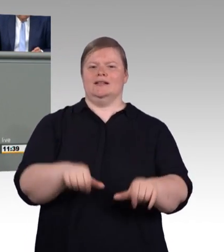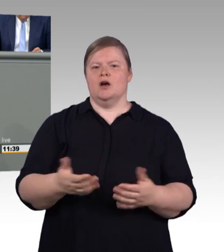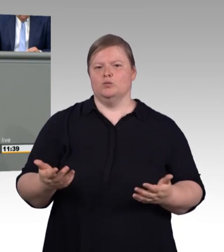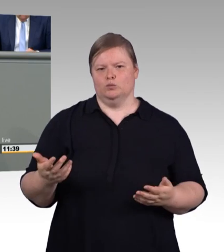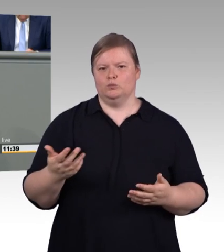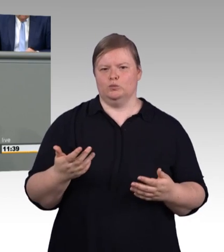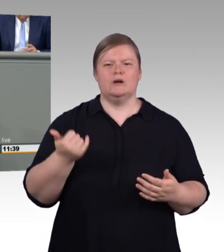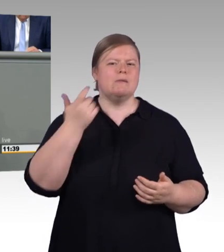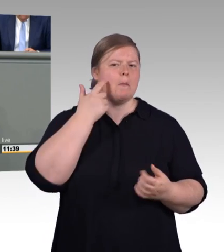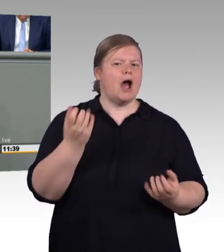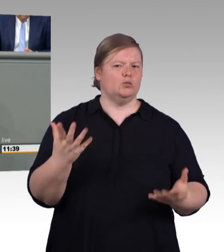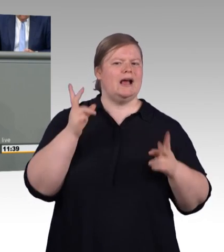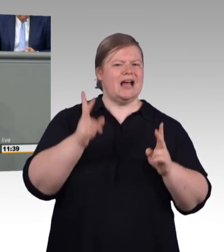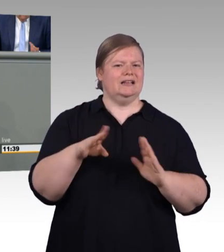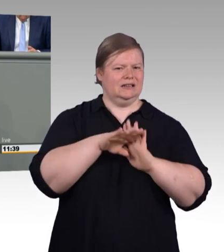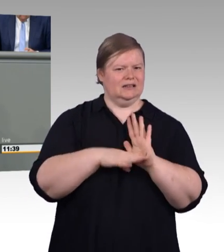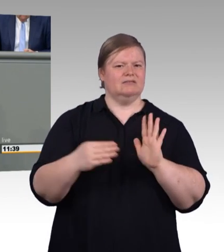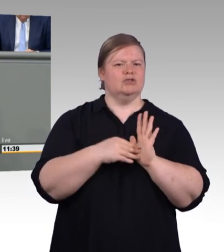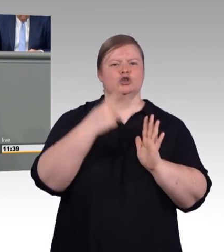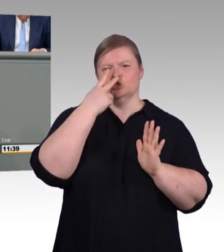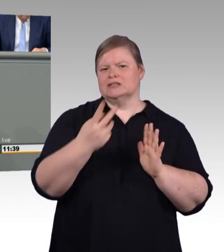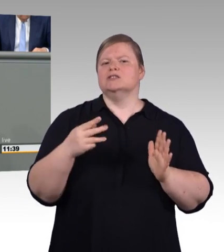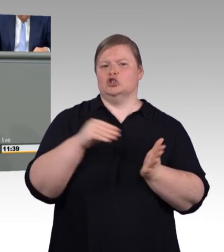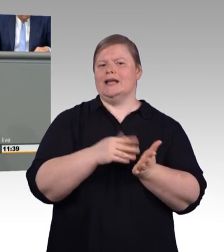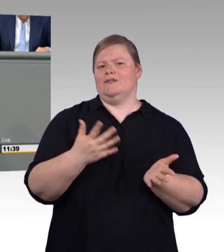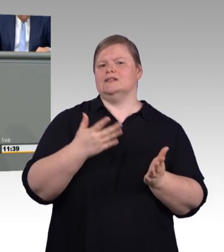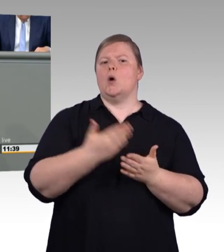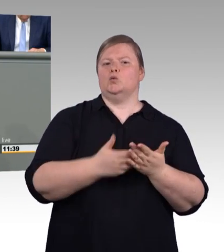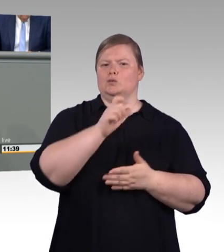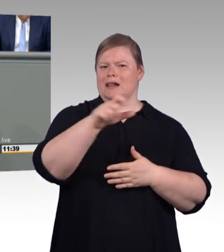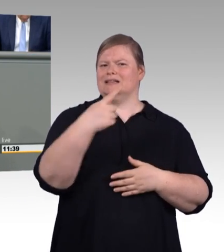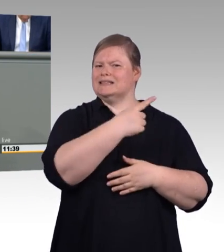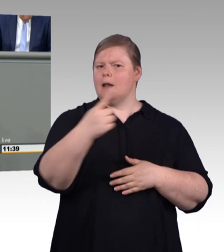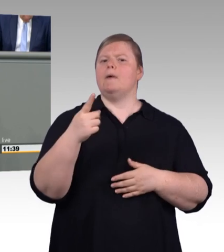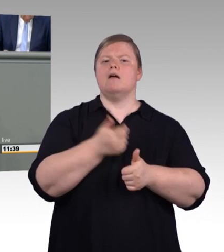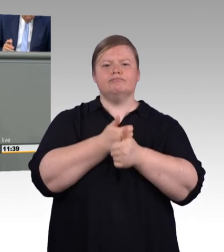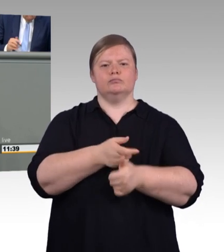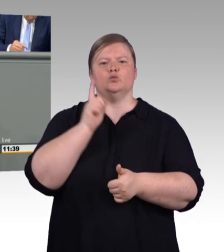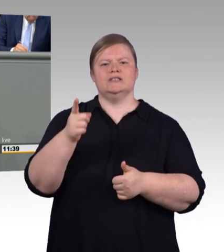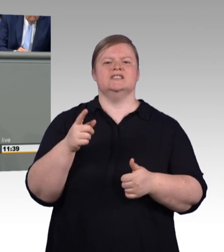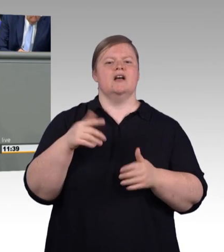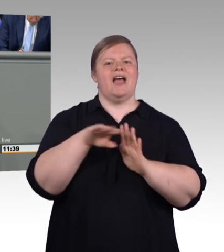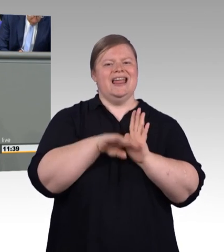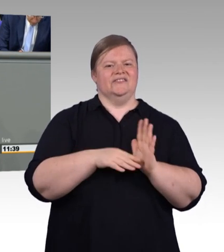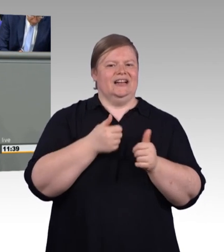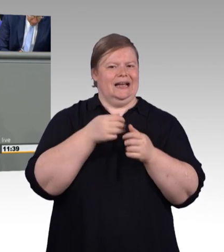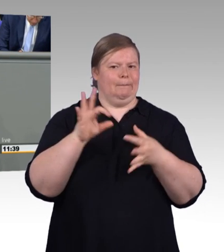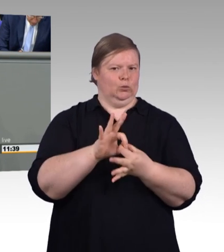zu einer Öffnungsklausel nach unten kommen. Deshalb ist die vorgesehene Neuregelung-. (Zwischenruf)